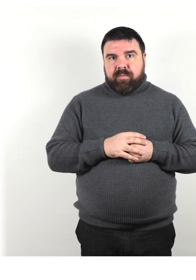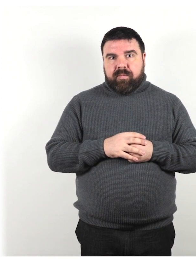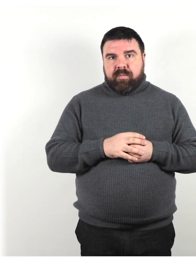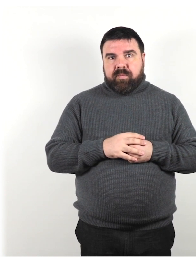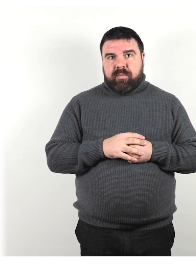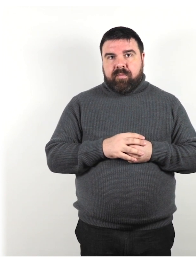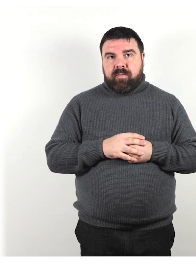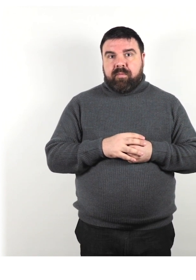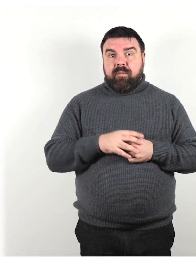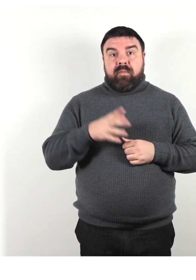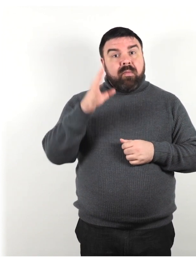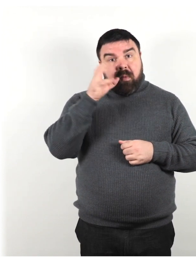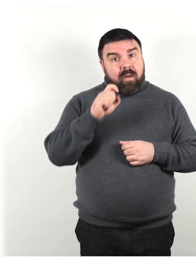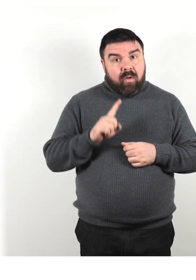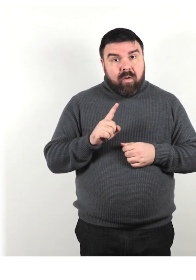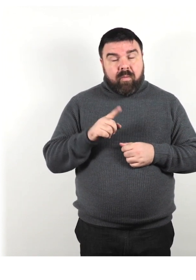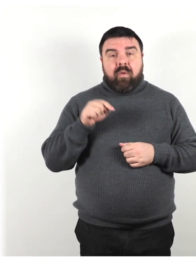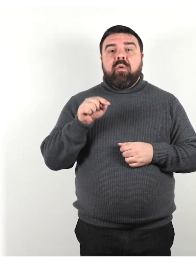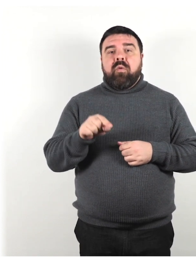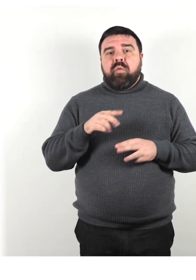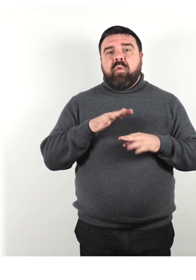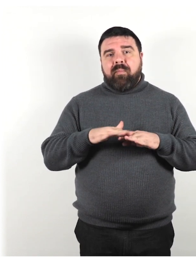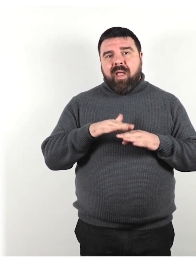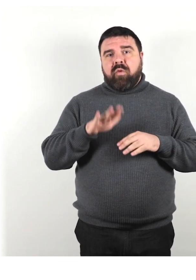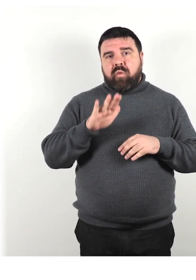Se non sei compreso, modifica il tuo metodo di comunicazione: